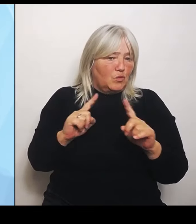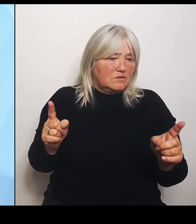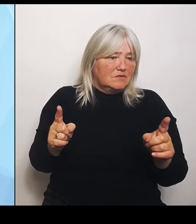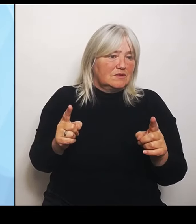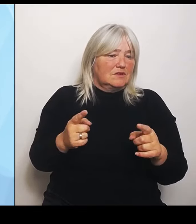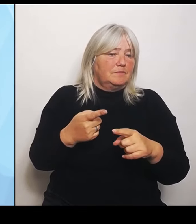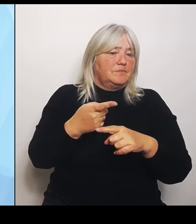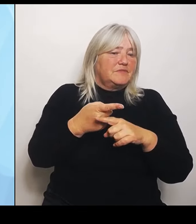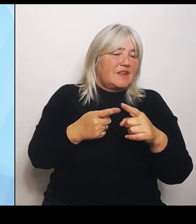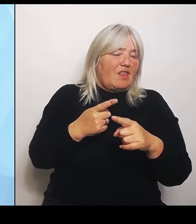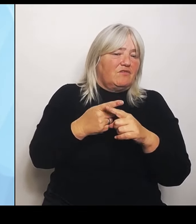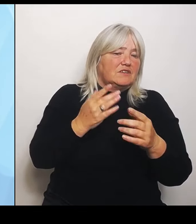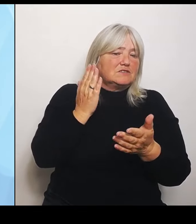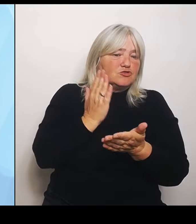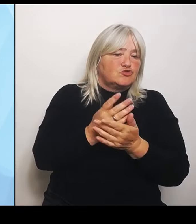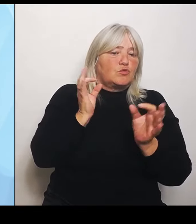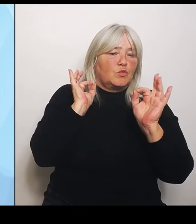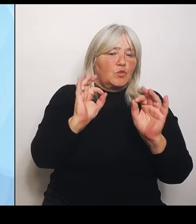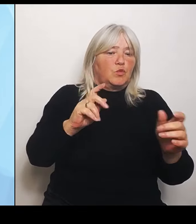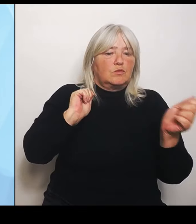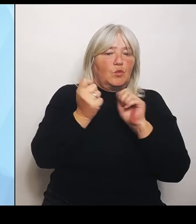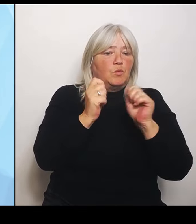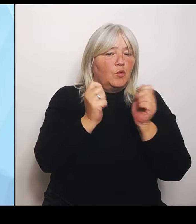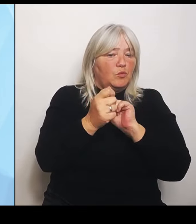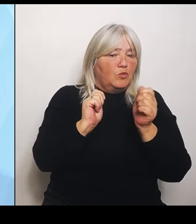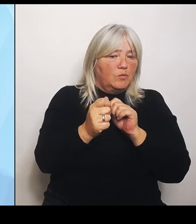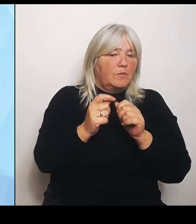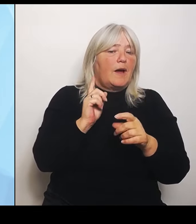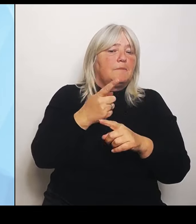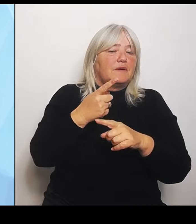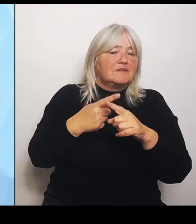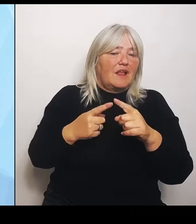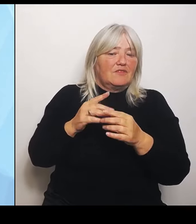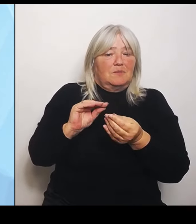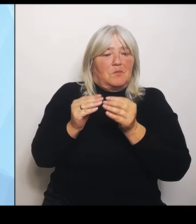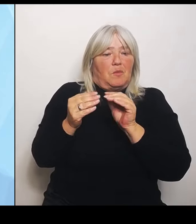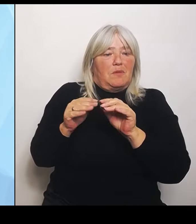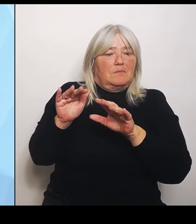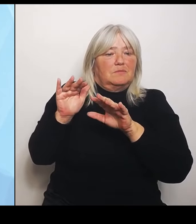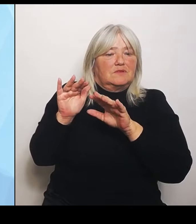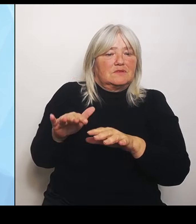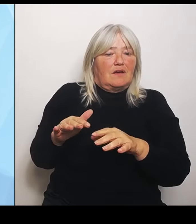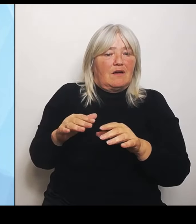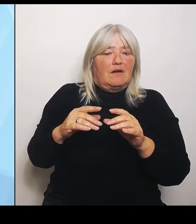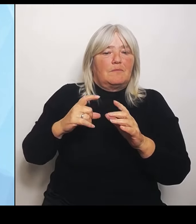erhebliche Defizite haben aufgrund der Betriebskosten. Aber da hilft mir das schönste Gutachten dieser Welt nichts.